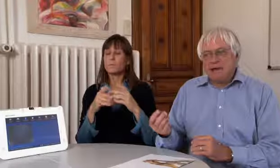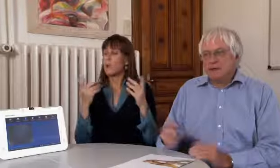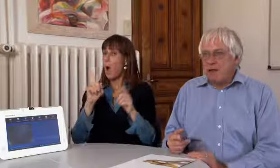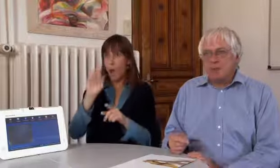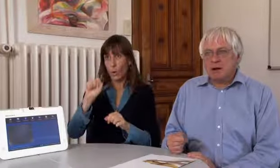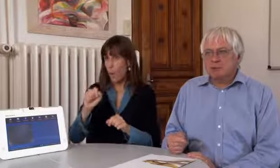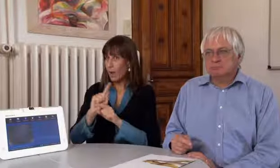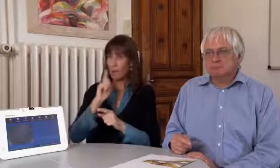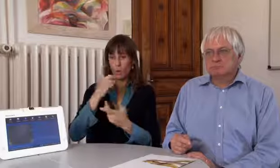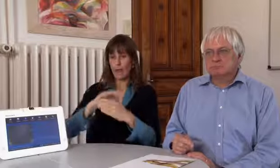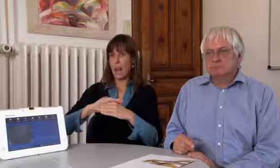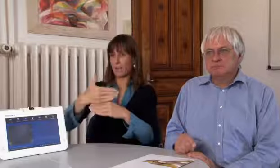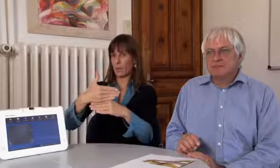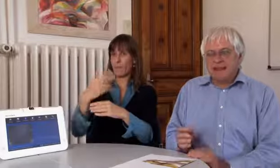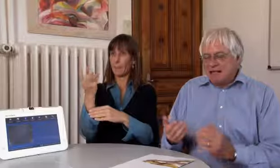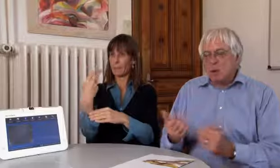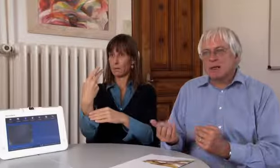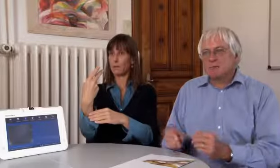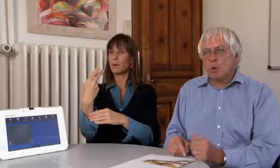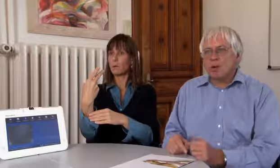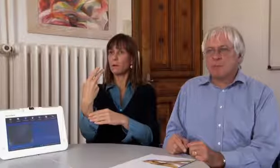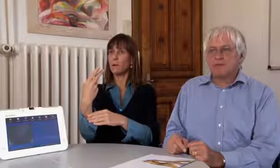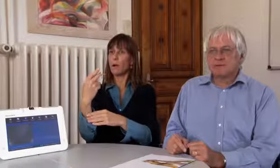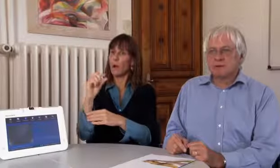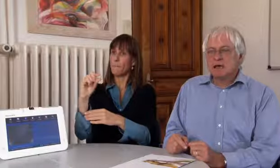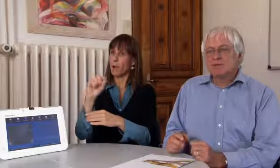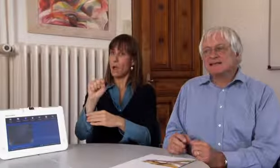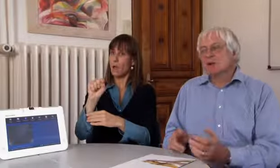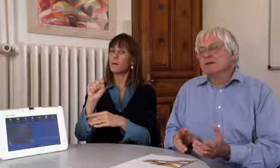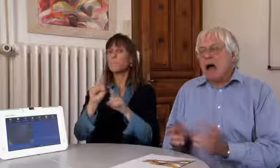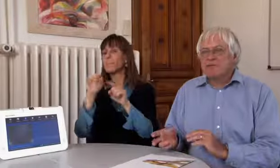Das kann auch ein Laptop mit Kamera sein,